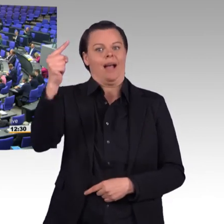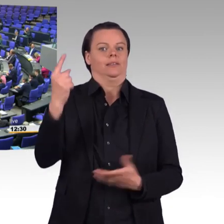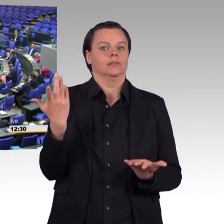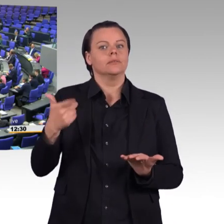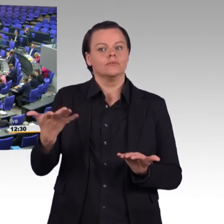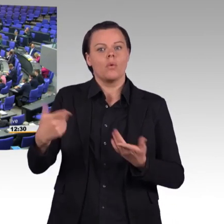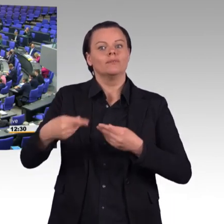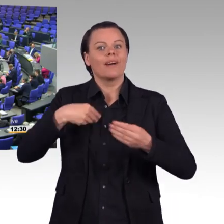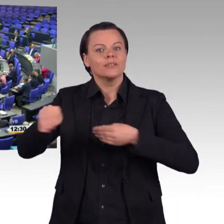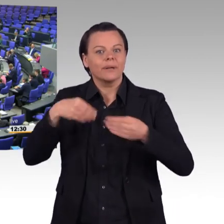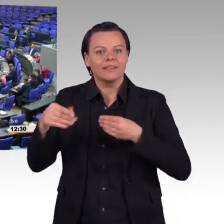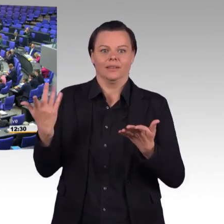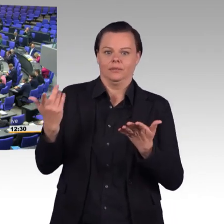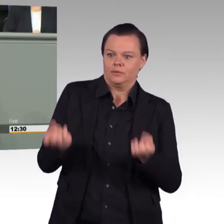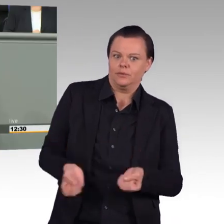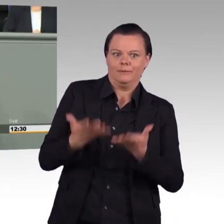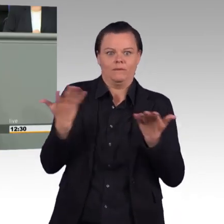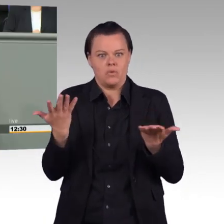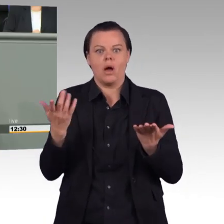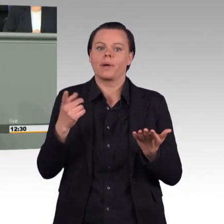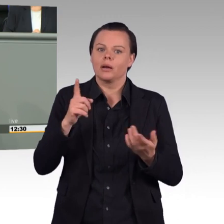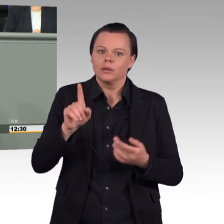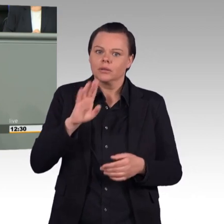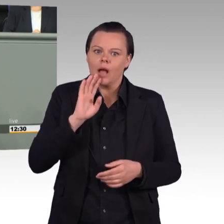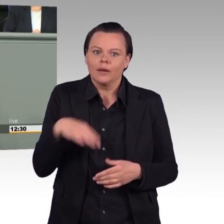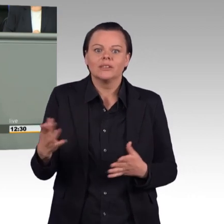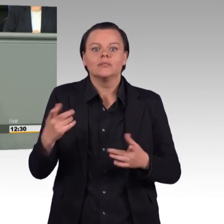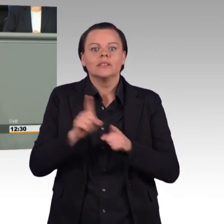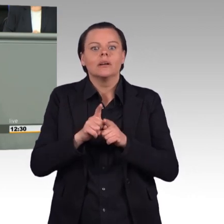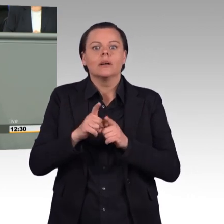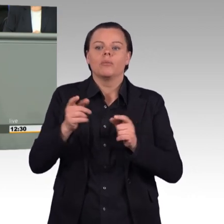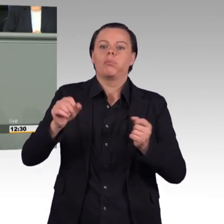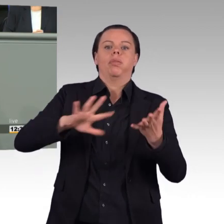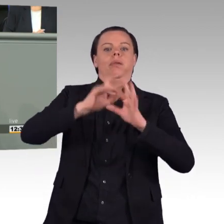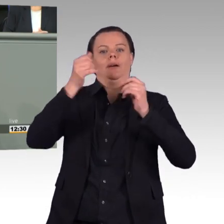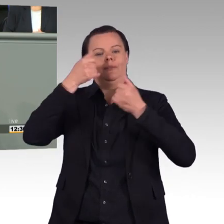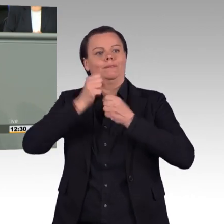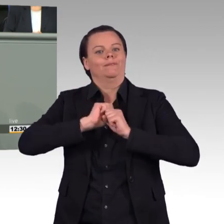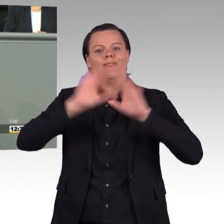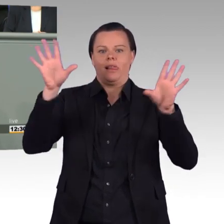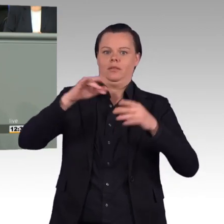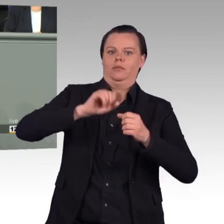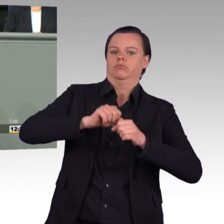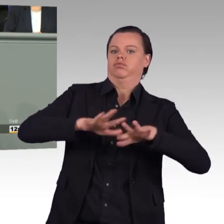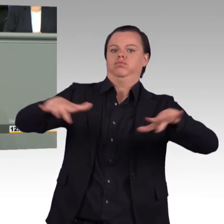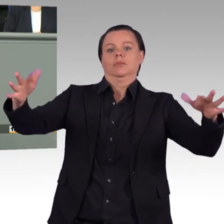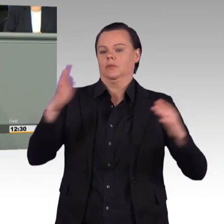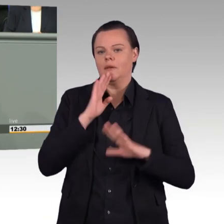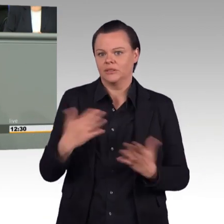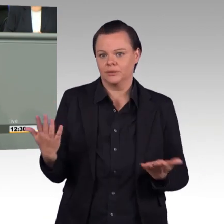Wir Grüne, wir werden den vorliegenden Gesetzentwurf wohlwollend prüfen. Wir werden in einer anstehenden öffentlichen Anhörung